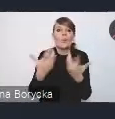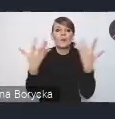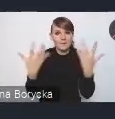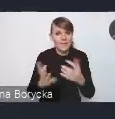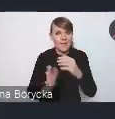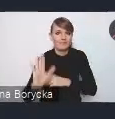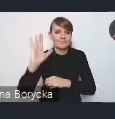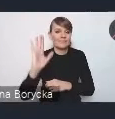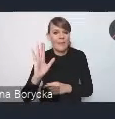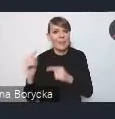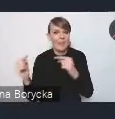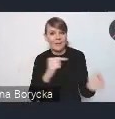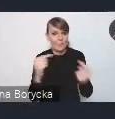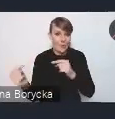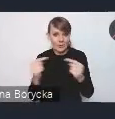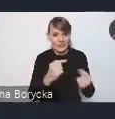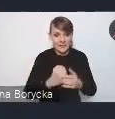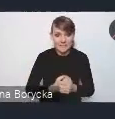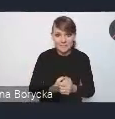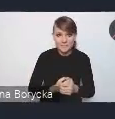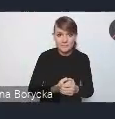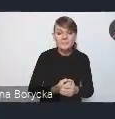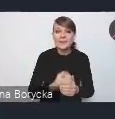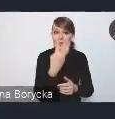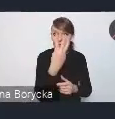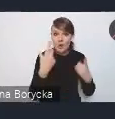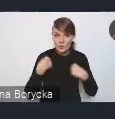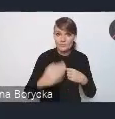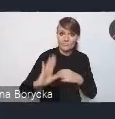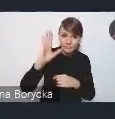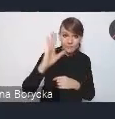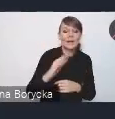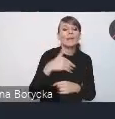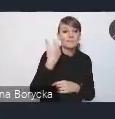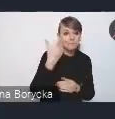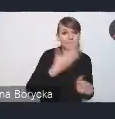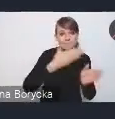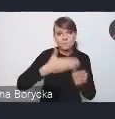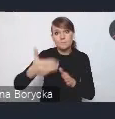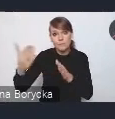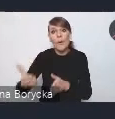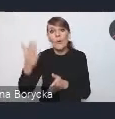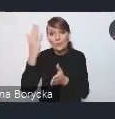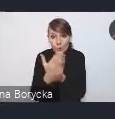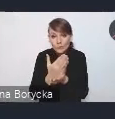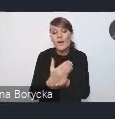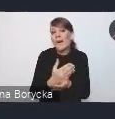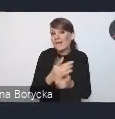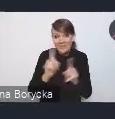ale po udzieleniu głosu tym czterem osobom będziemy zachęcać także innych państwa do zabierania głosu.